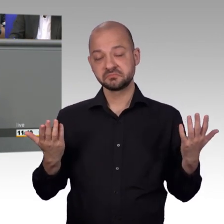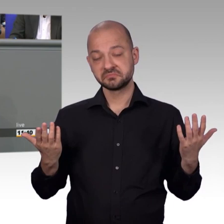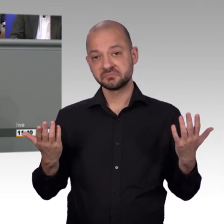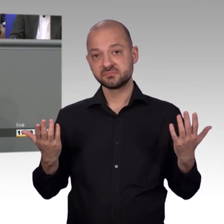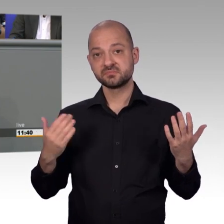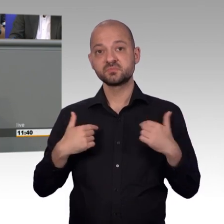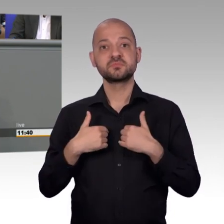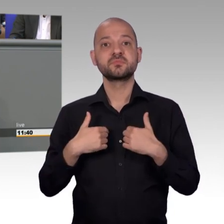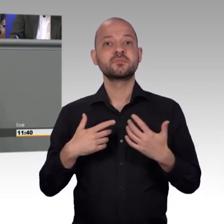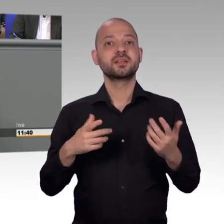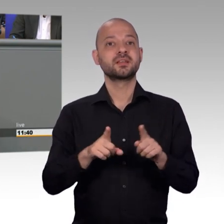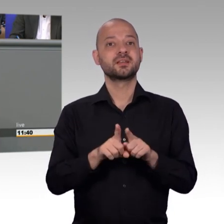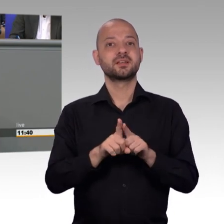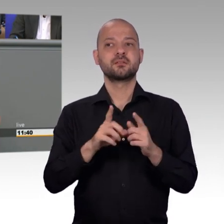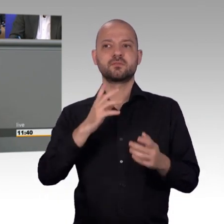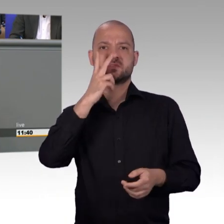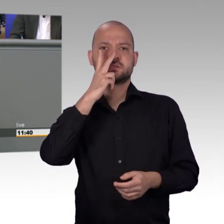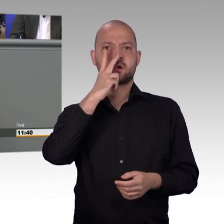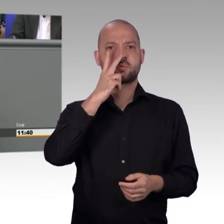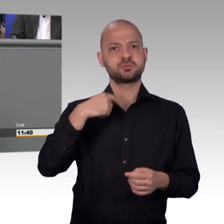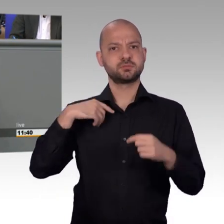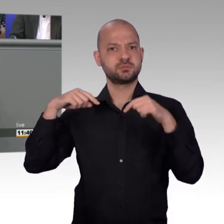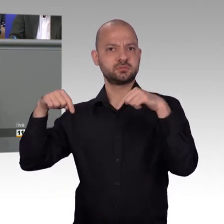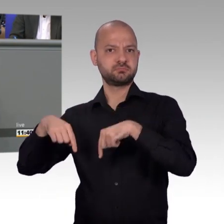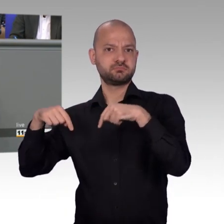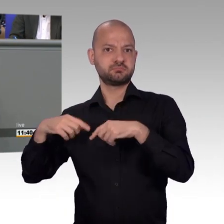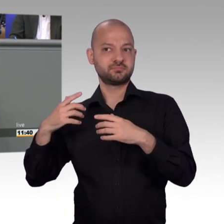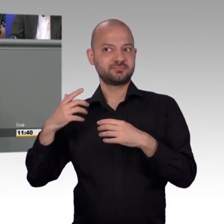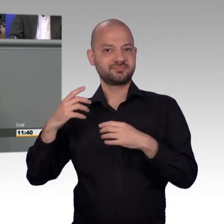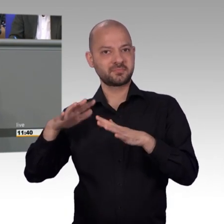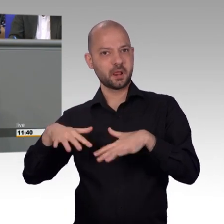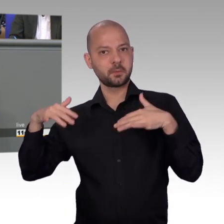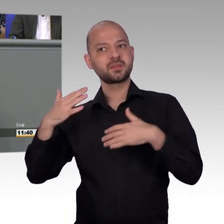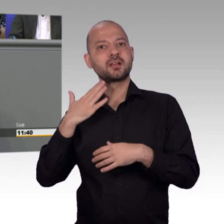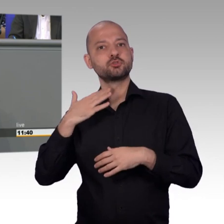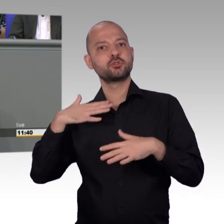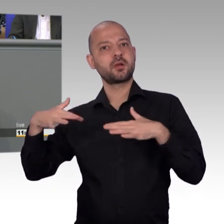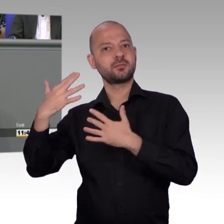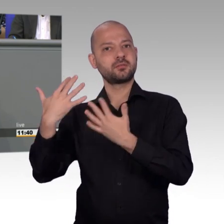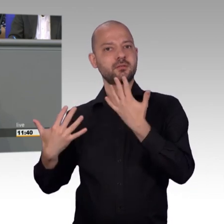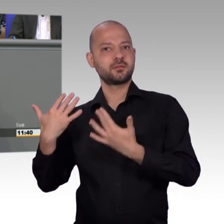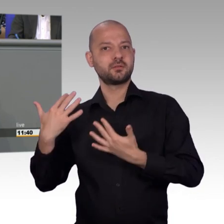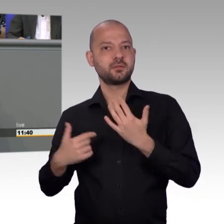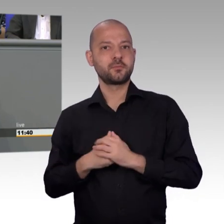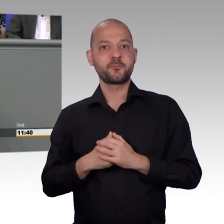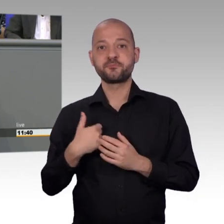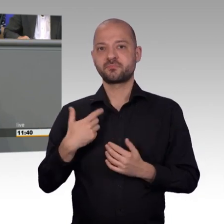die meisten Petitionen, mit weitem Abstand, eben aus Berlin kommen. Wo Berlin eben ansonsten im Vergleich nicht immer positiv